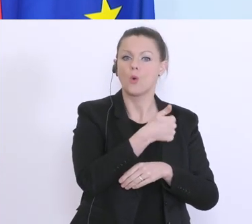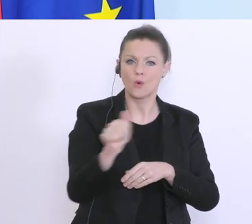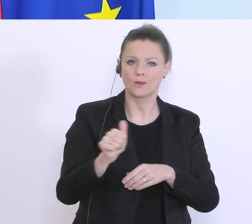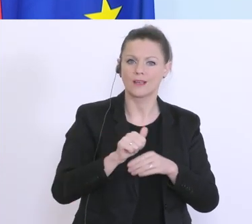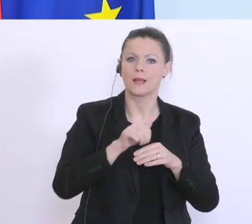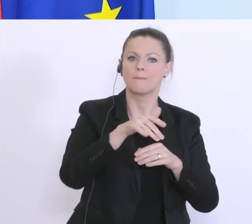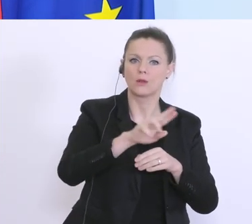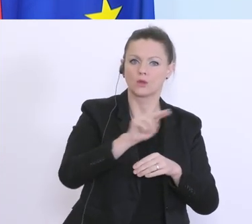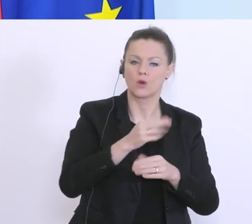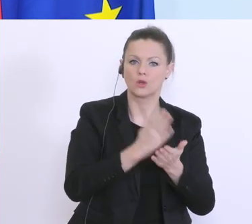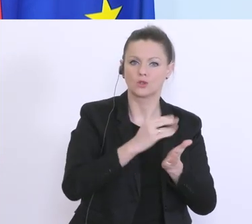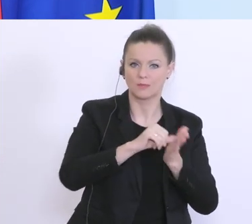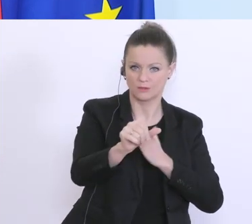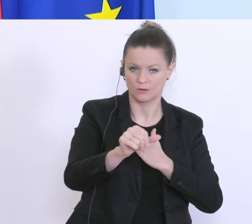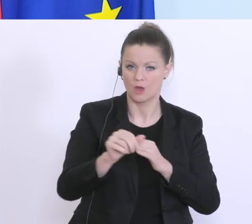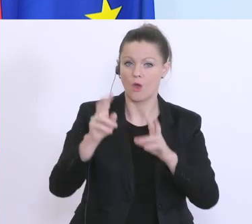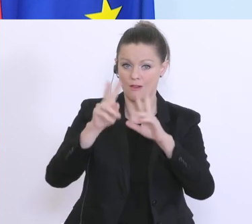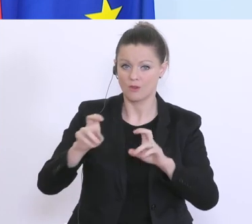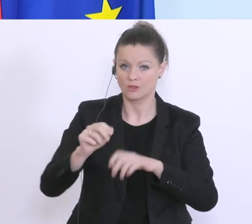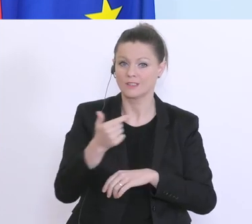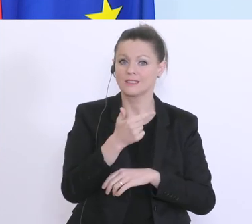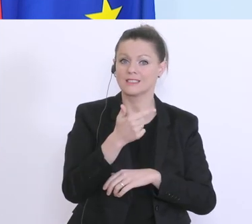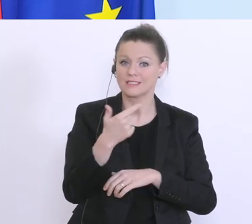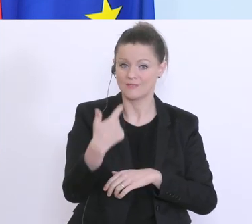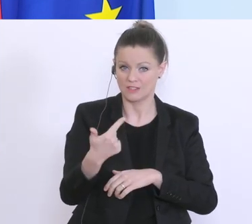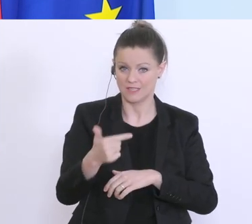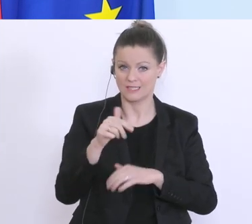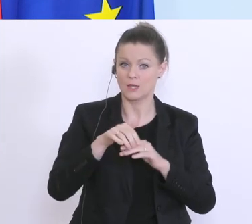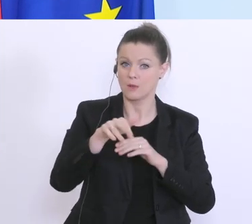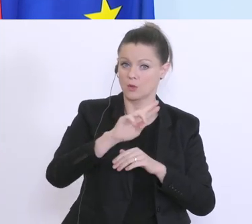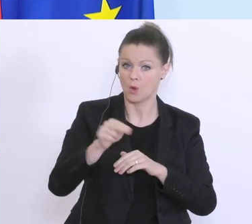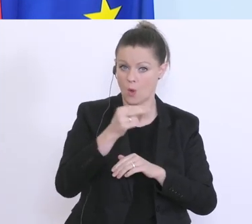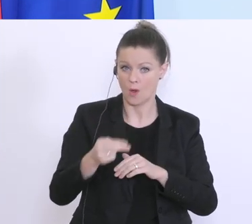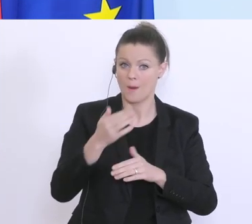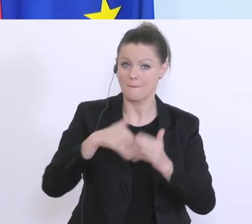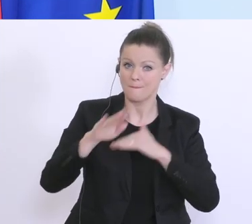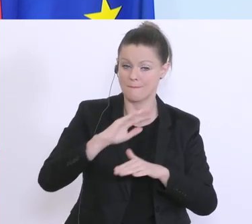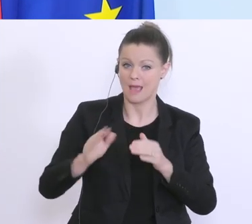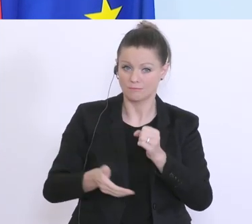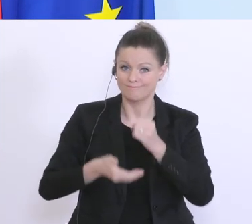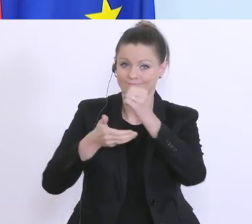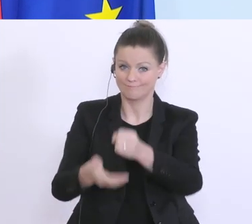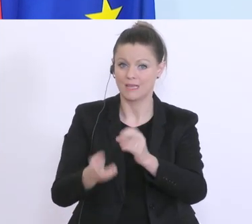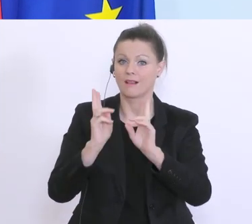für Forschung 22 Millionen Euro mehr, um den Kampf gegen das Virus auch auf dieser Ebene aufzunehmen.